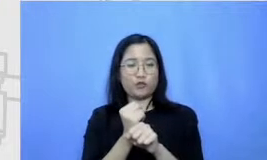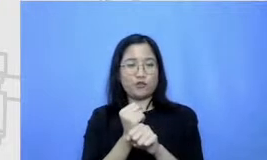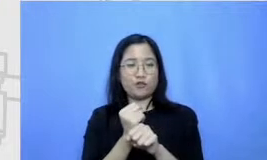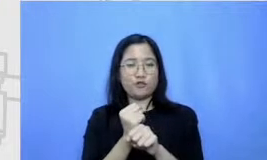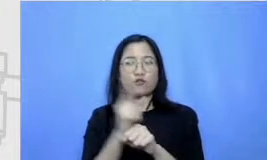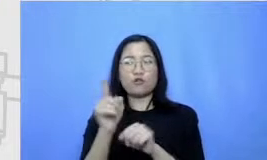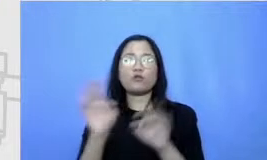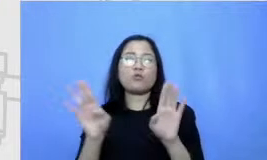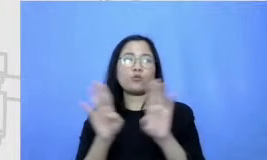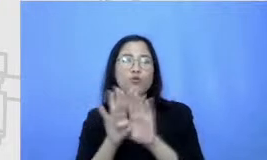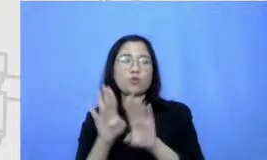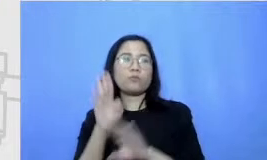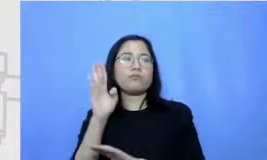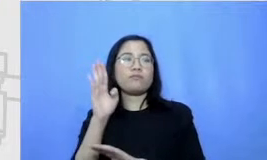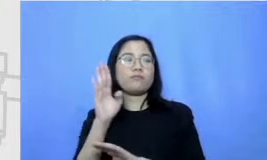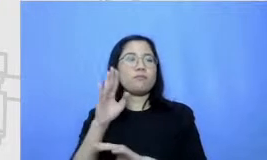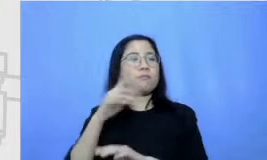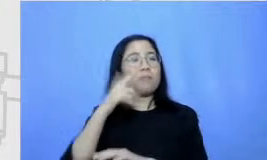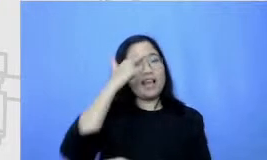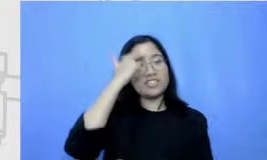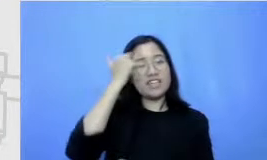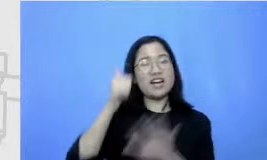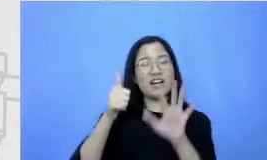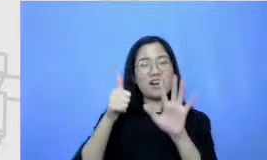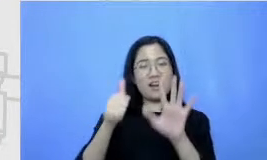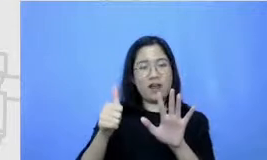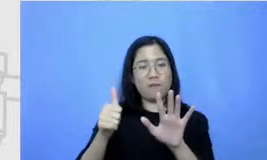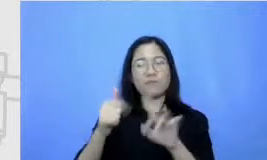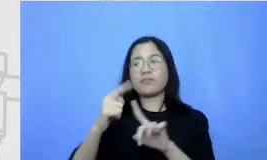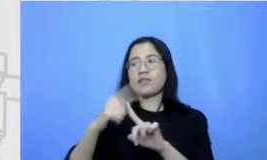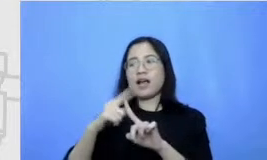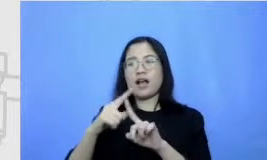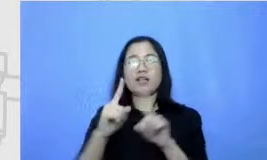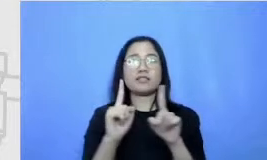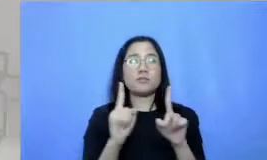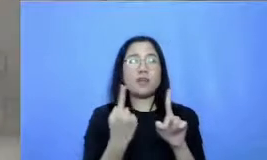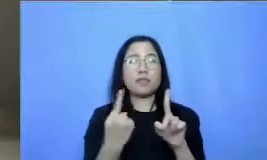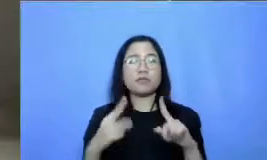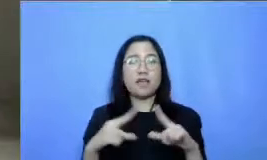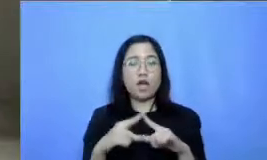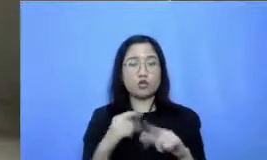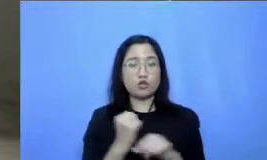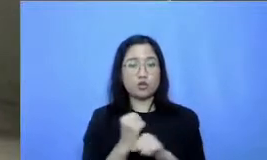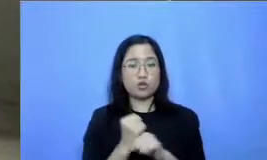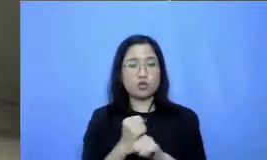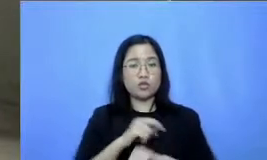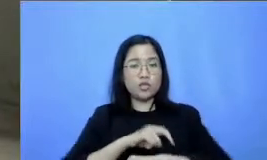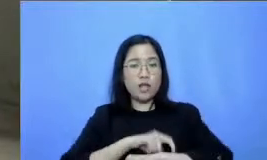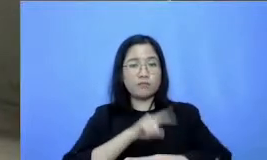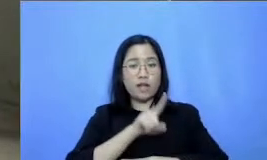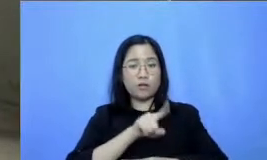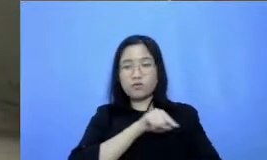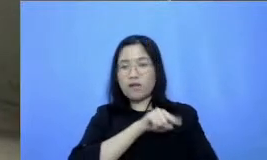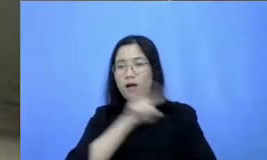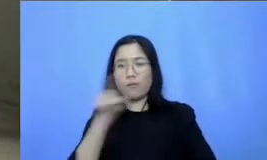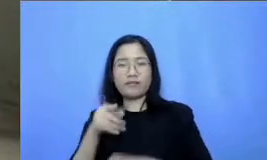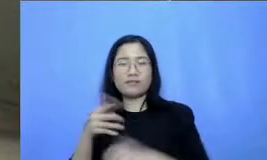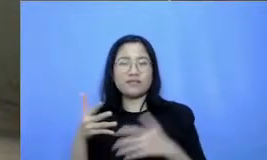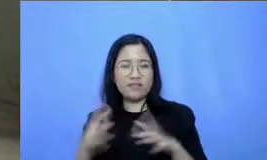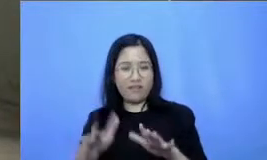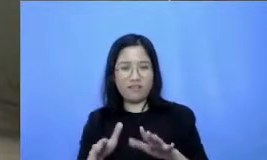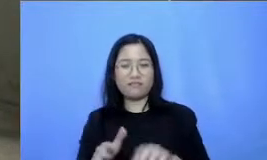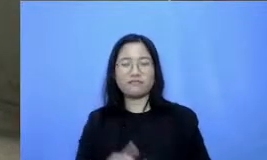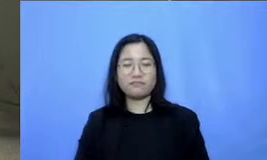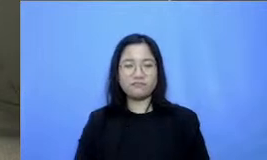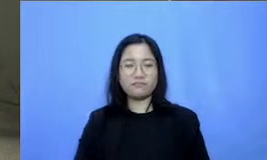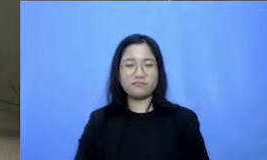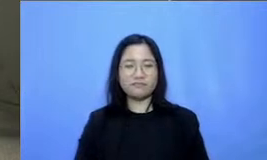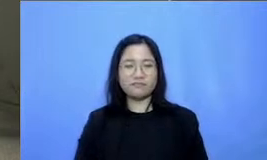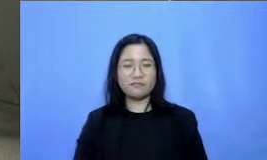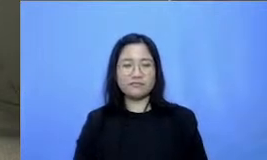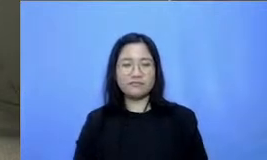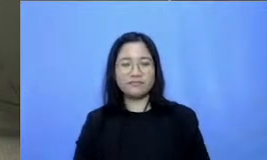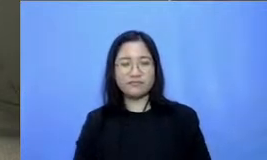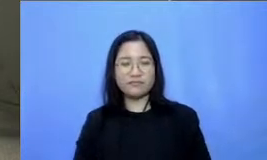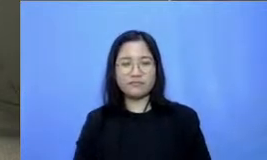pelajaran keenam tanggal 11agustus 1.00 sampai selesai juga b egitu Bapak dan Ibu jadi kita akan